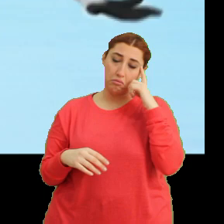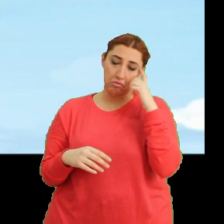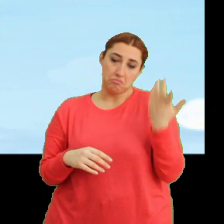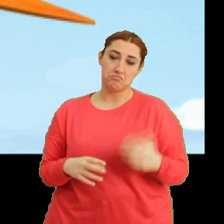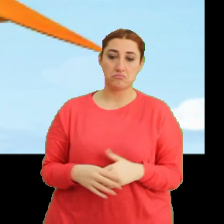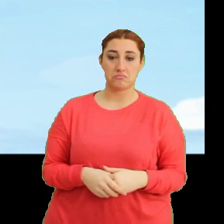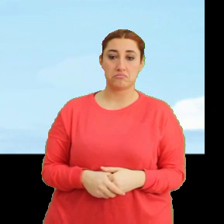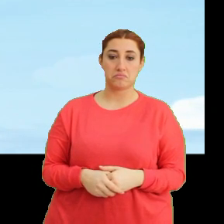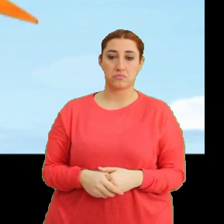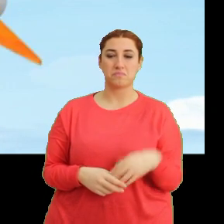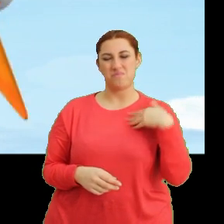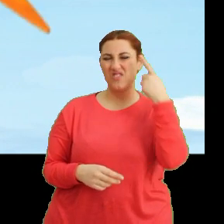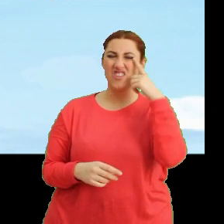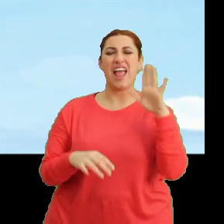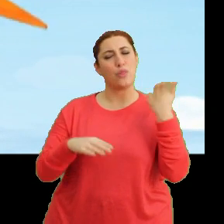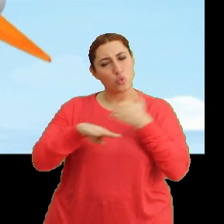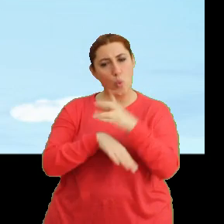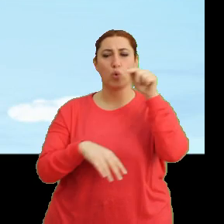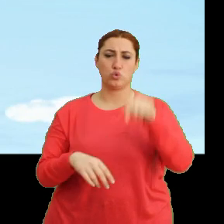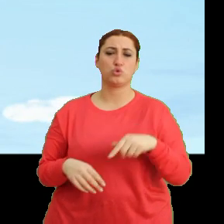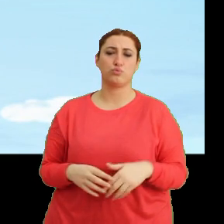Hı. Bence de en doğrusu bu.